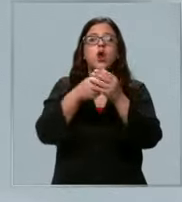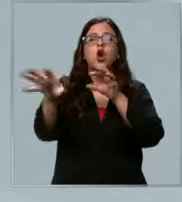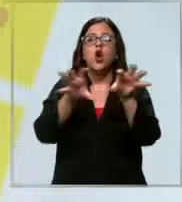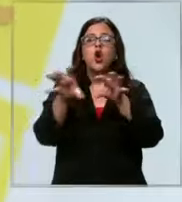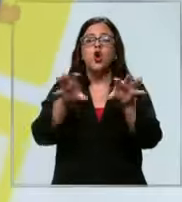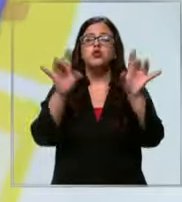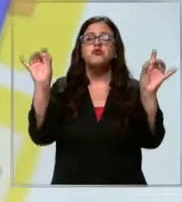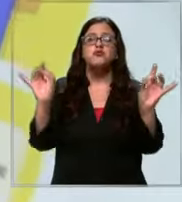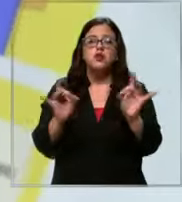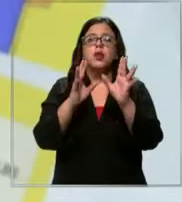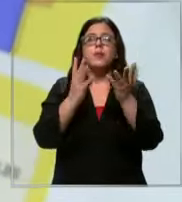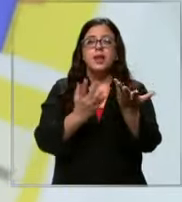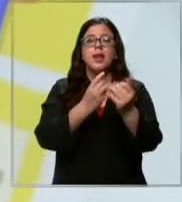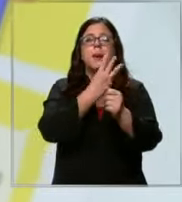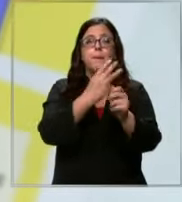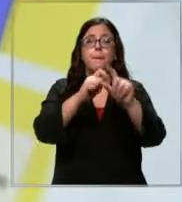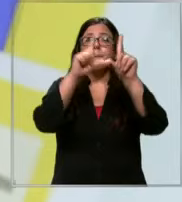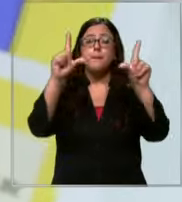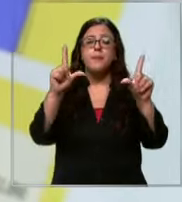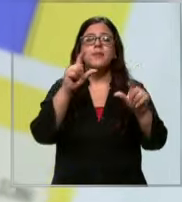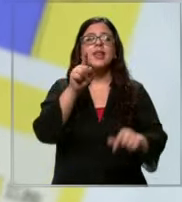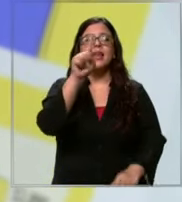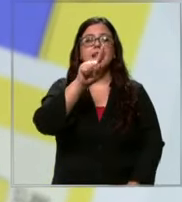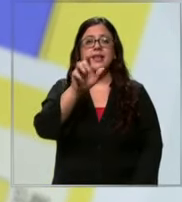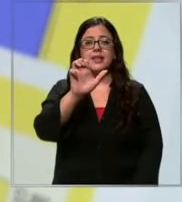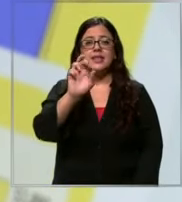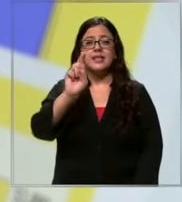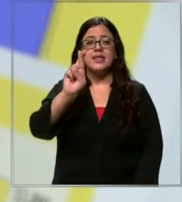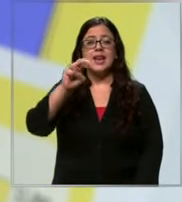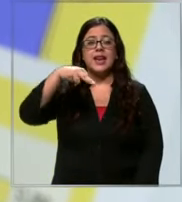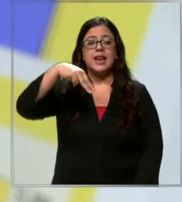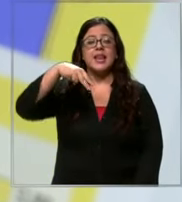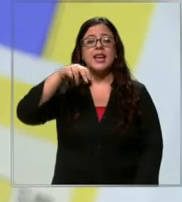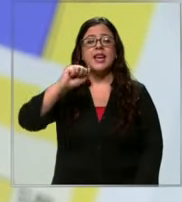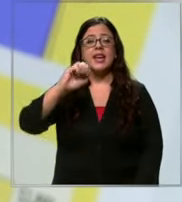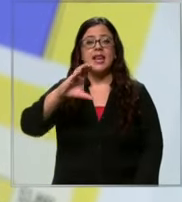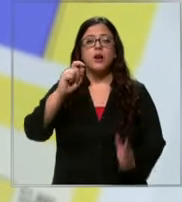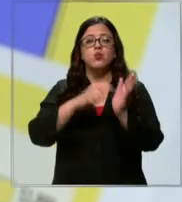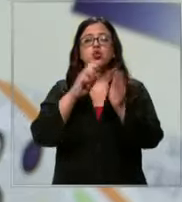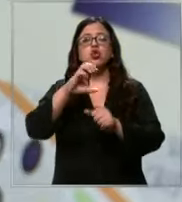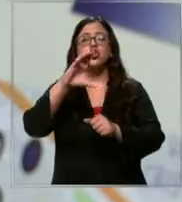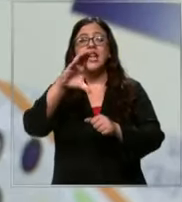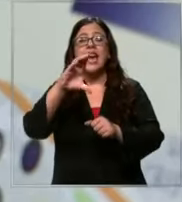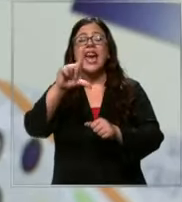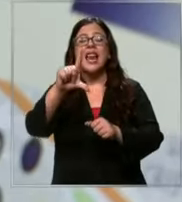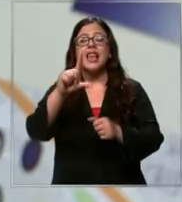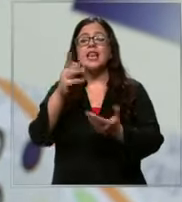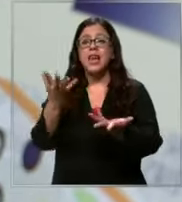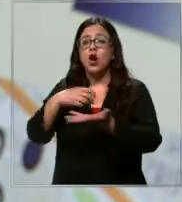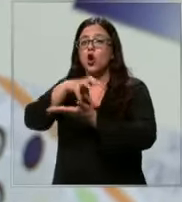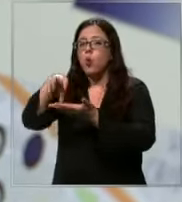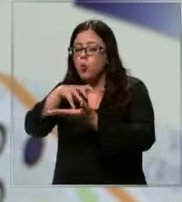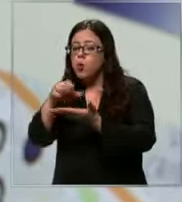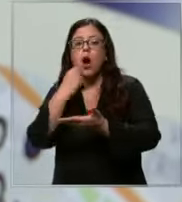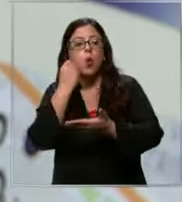ingresar al portal de sernac.cl elegir la comuna donde era ir a comprar el tipo de material y el